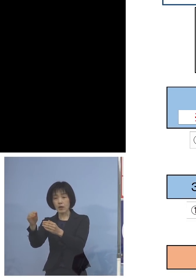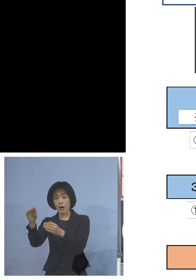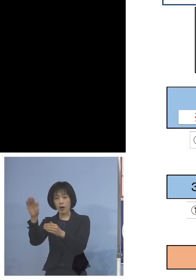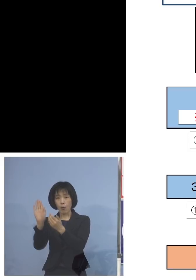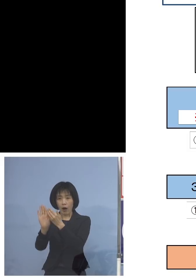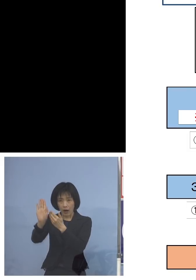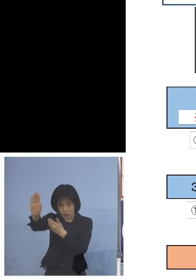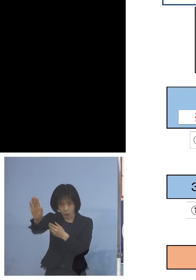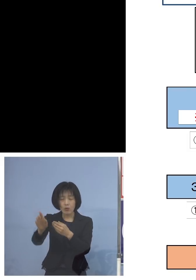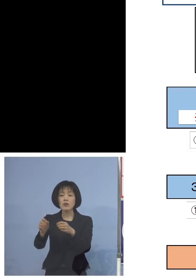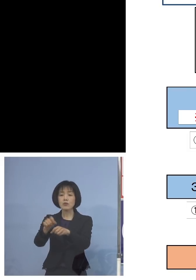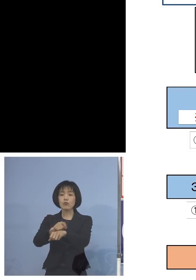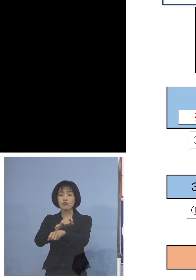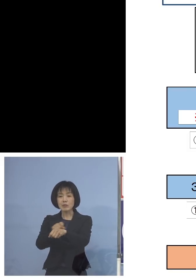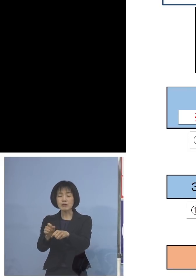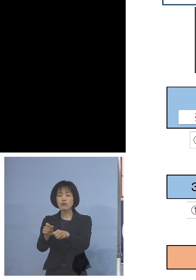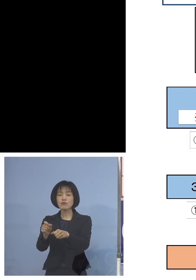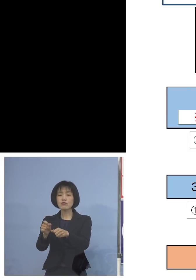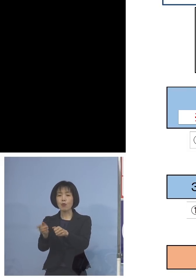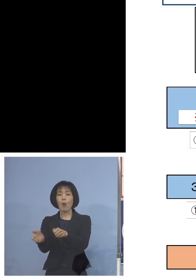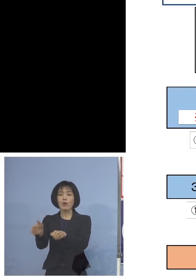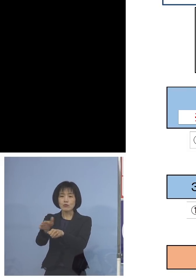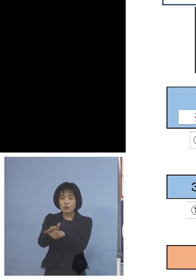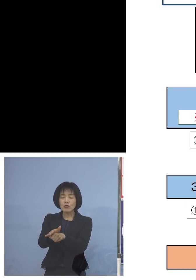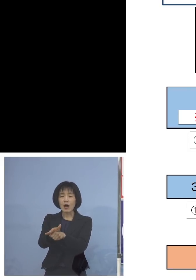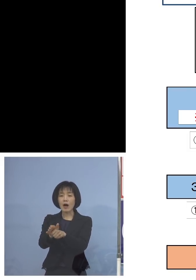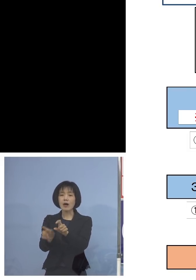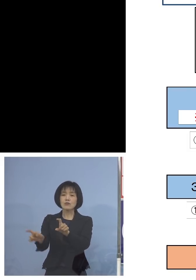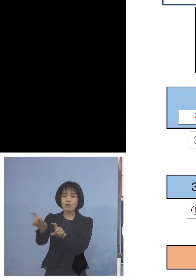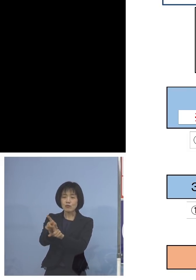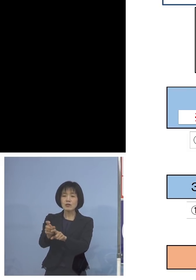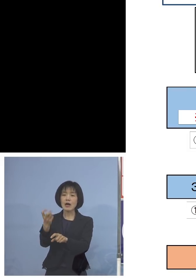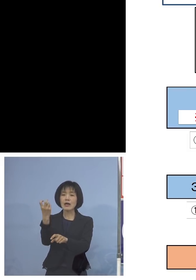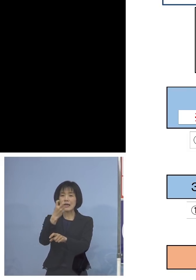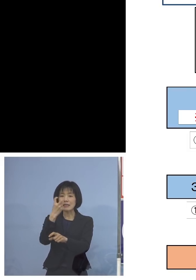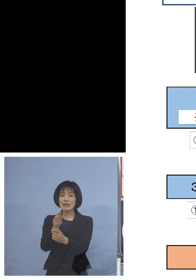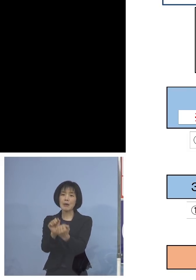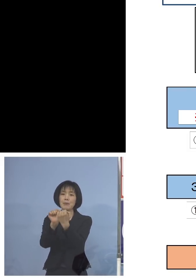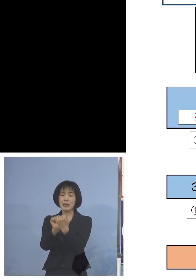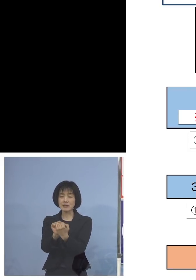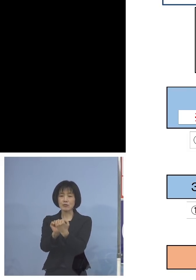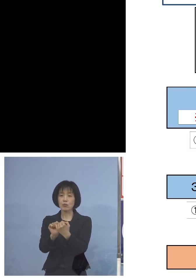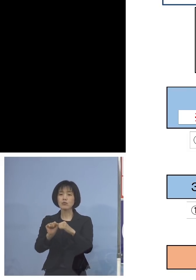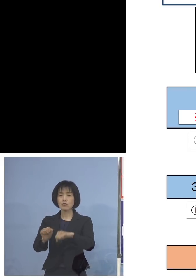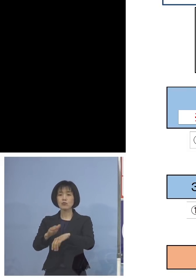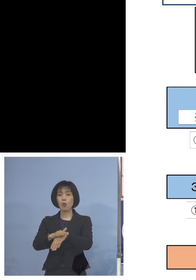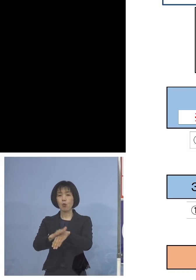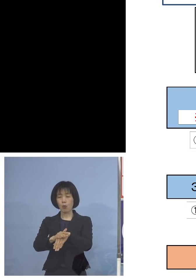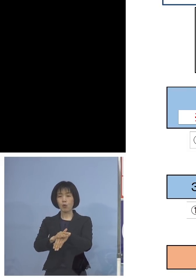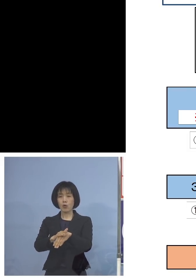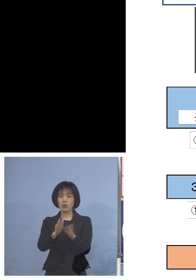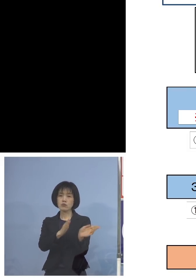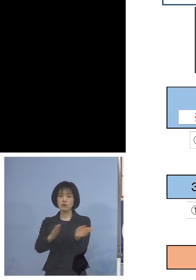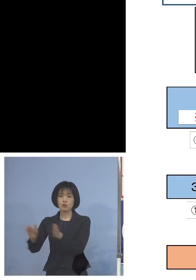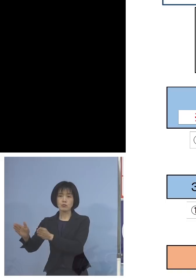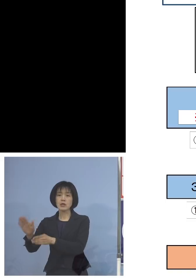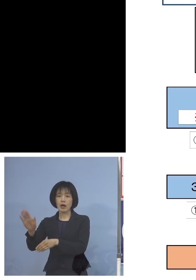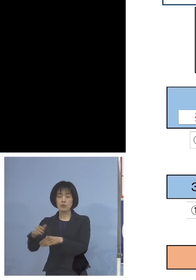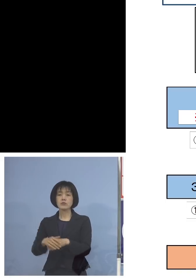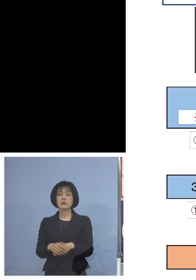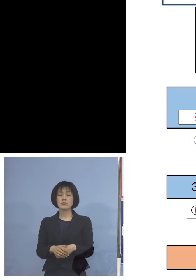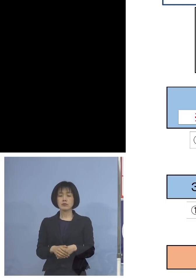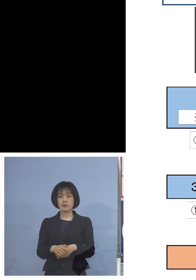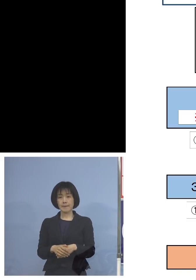特別の追加検査、特別の追加面接 こうした形で二段備え、三段備えで